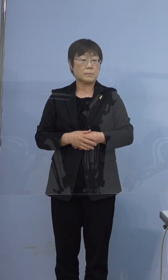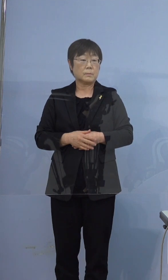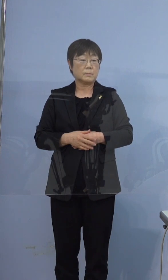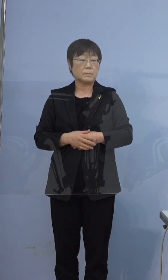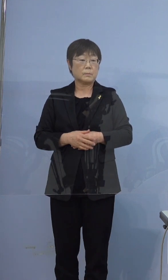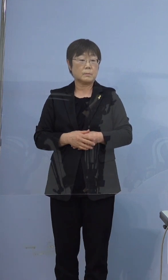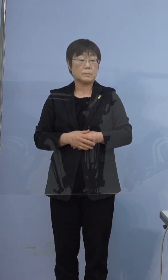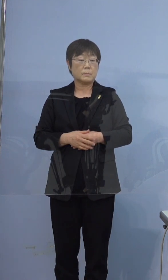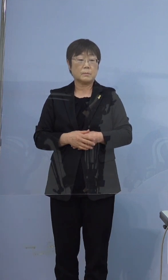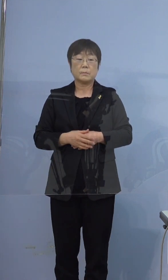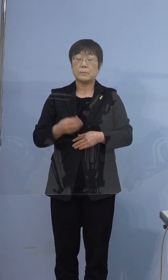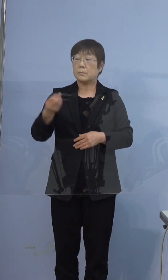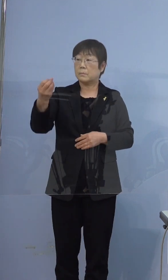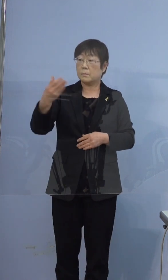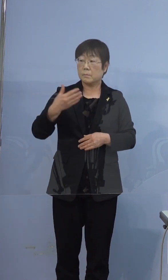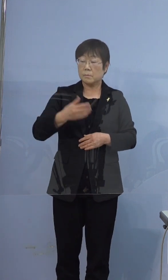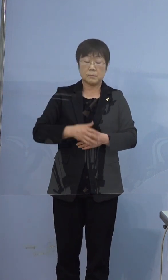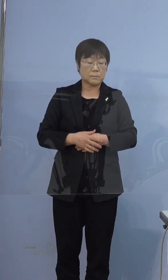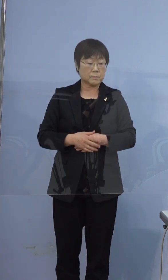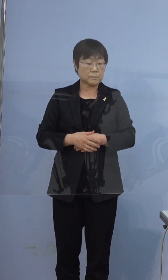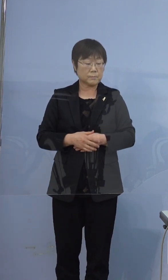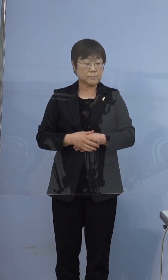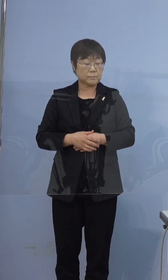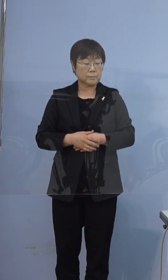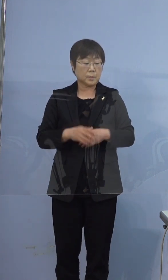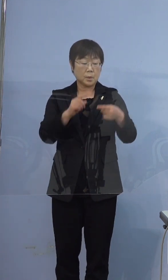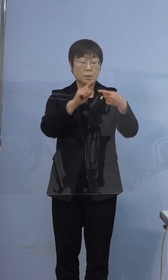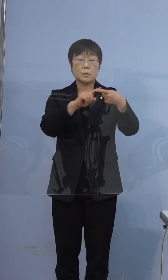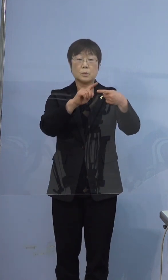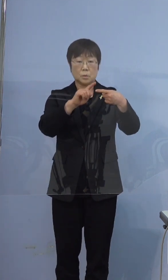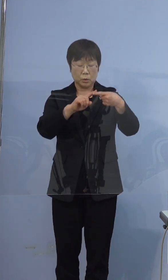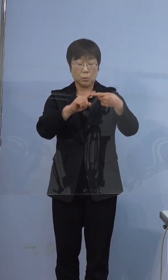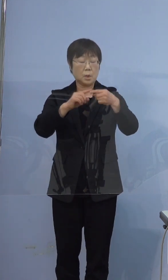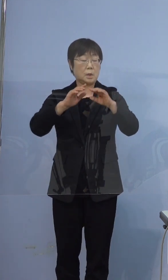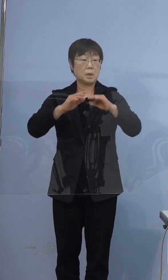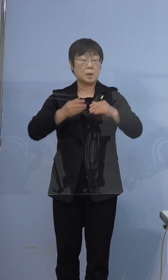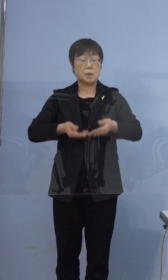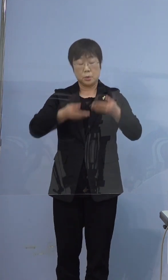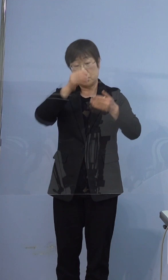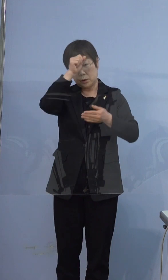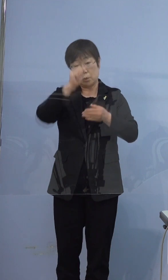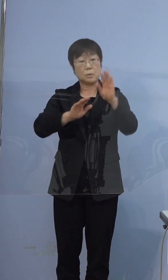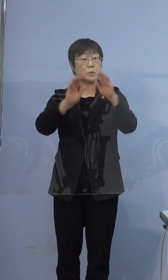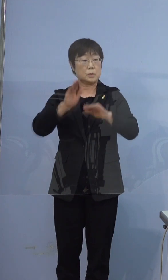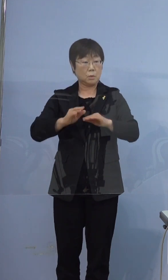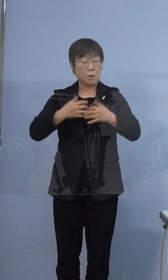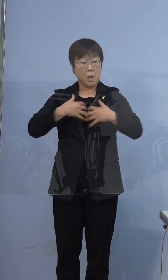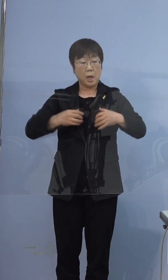396例目の方が重症ということですけども 肺炎の所見があるとか（ですか）